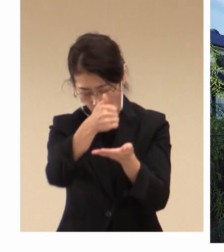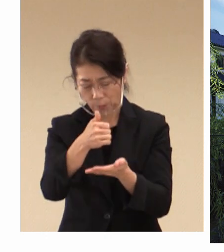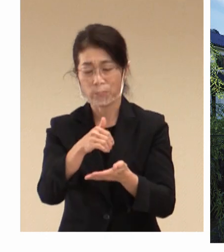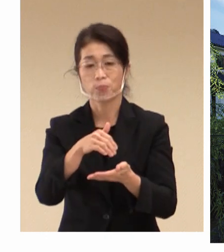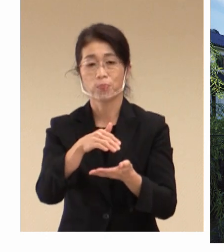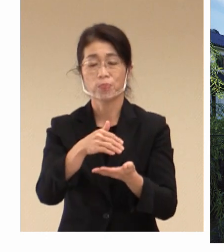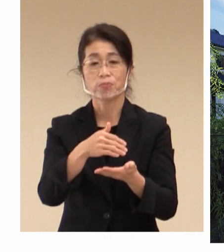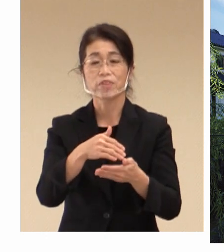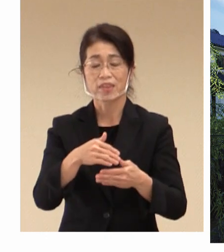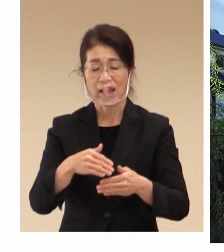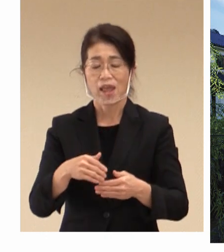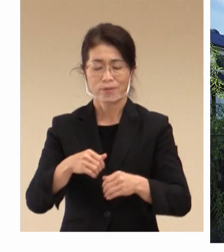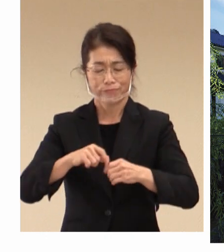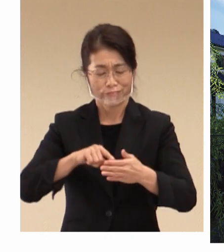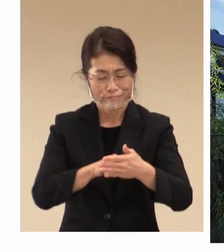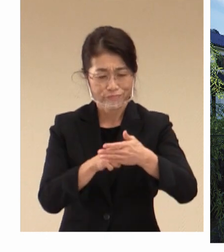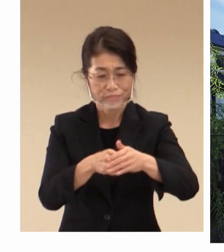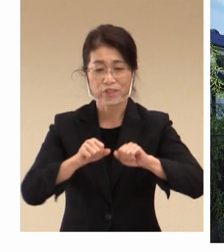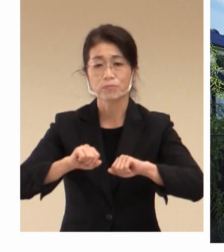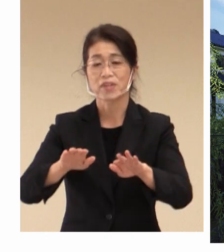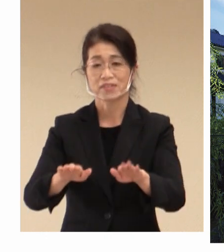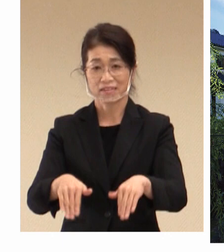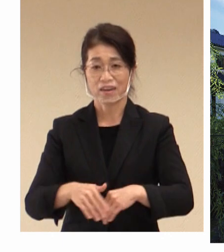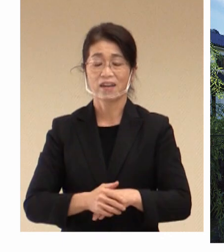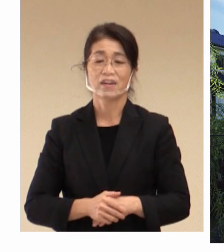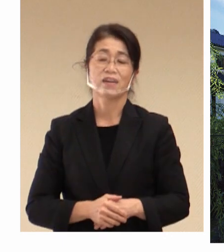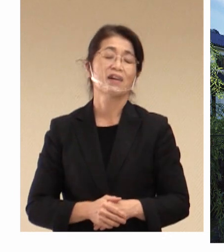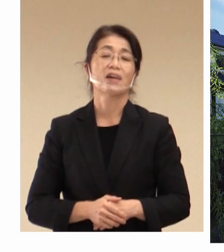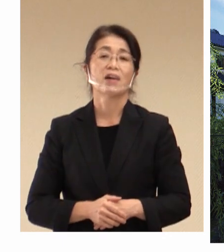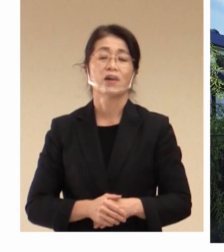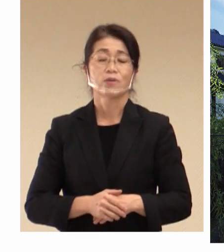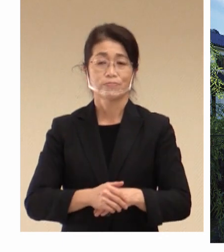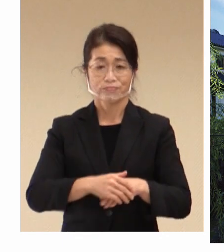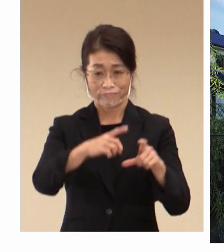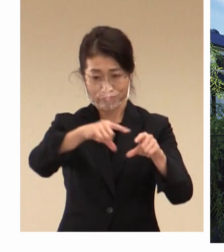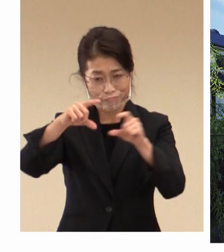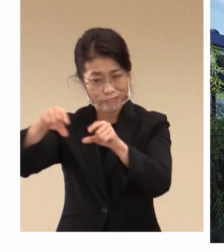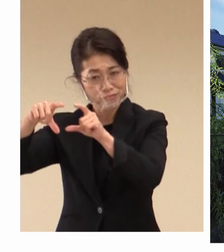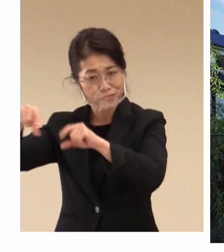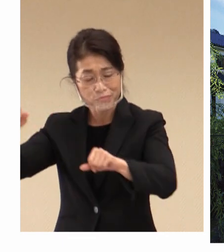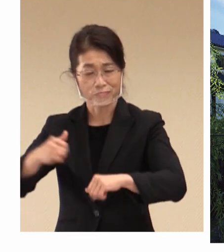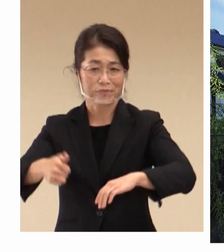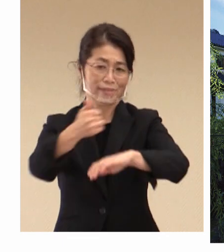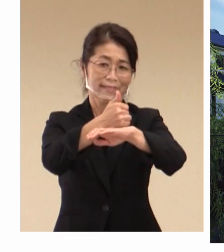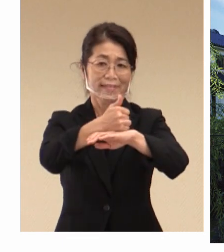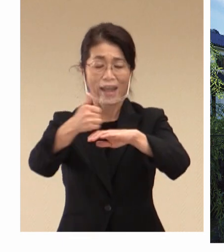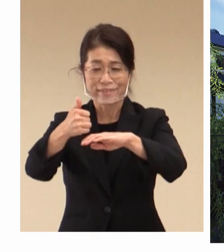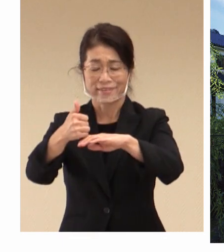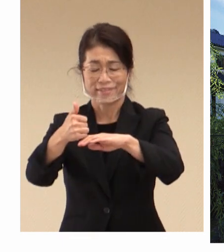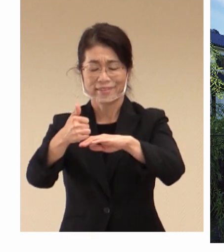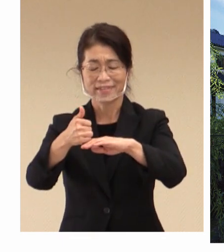あります。 各国大臣が 有意義な議論を ここ倉敷の地で